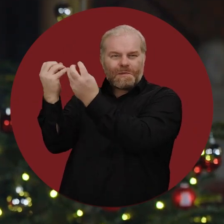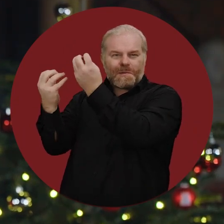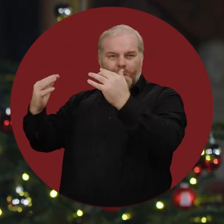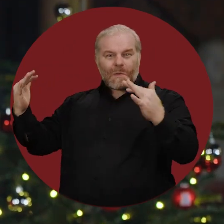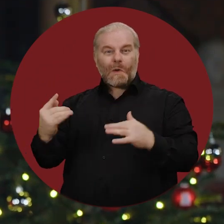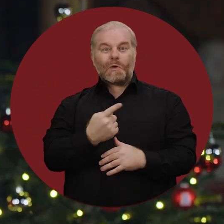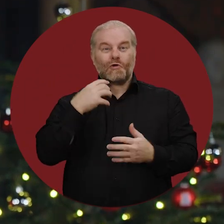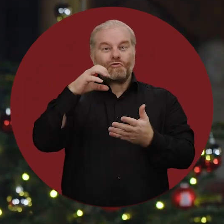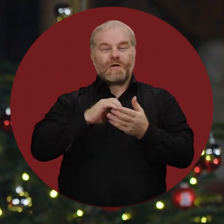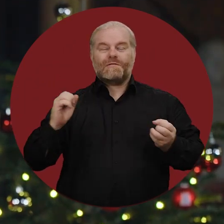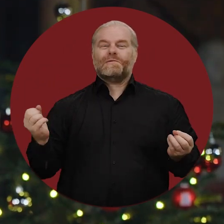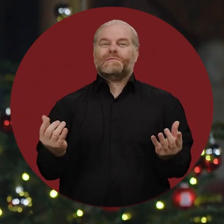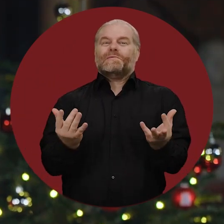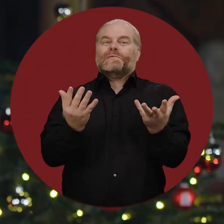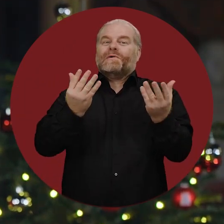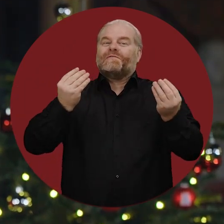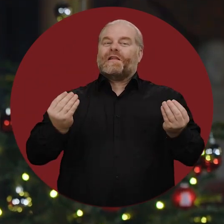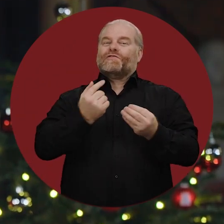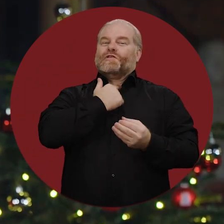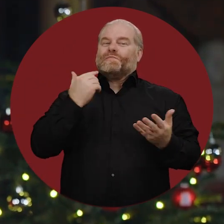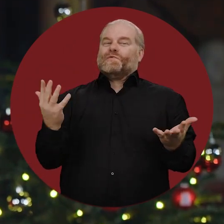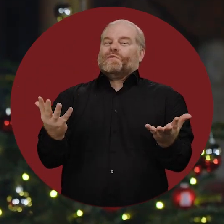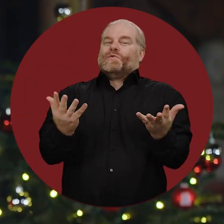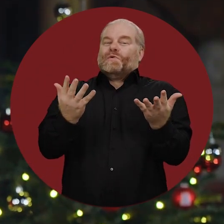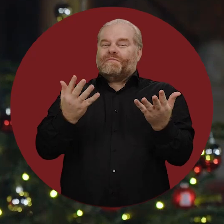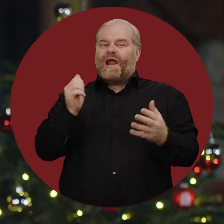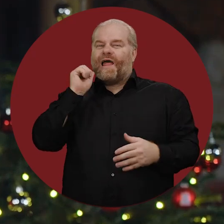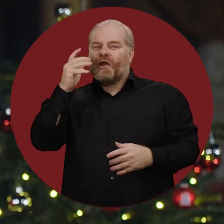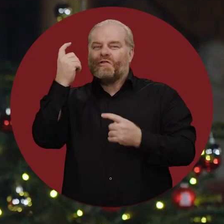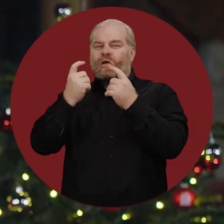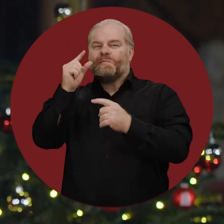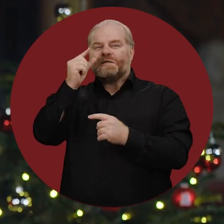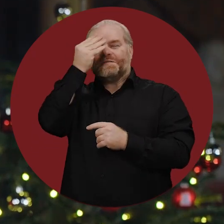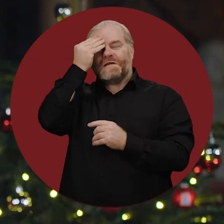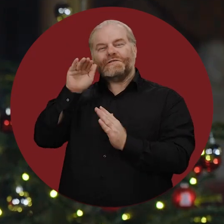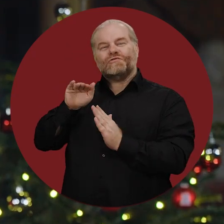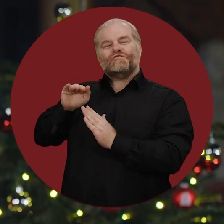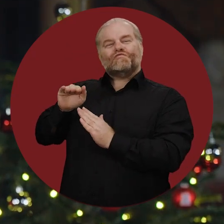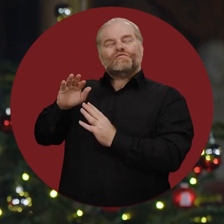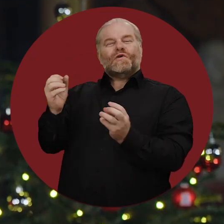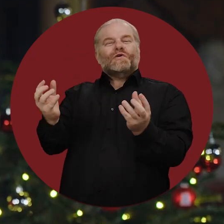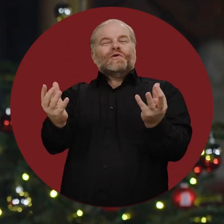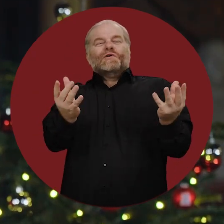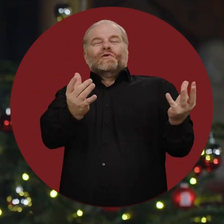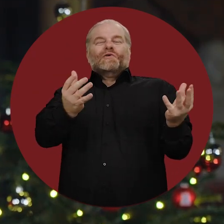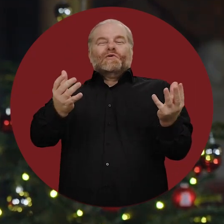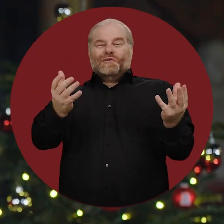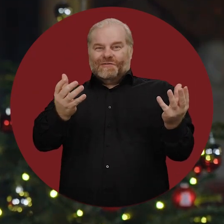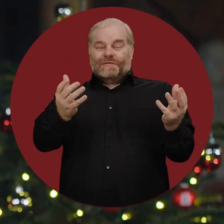haben unsere Stadt wieder in eine feierliche Stimmung gebracht, in der die Sorgen des Alltags ein Stück zurücktreten.